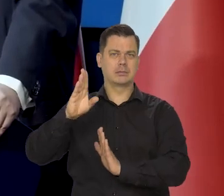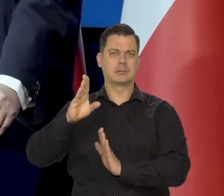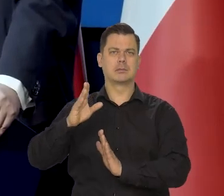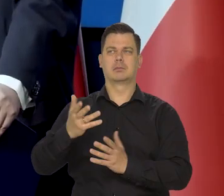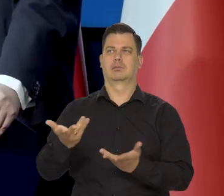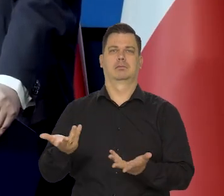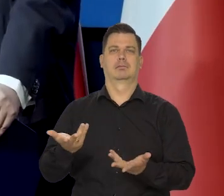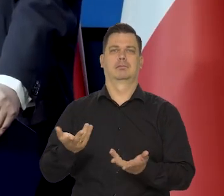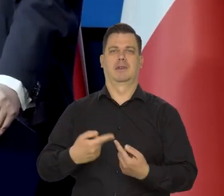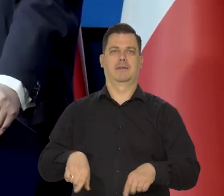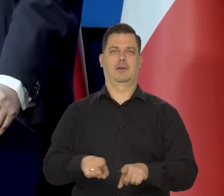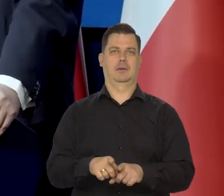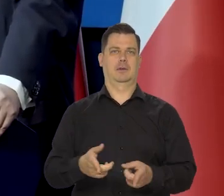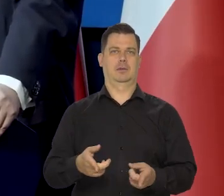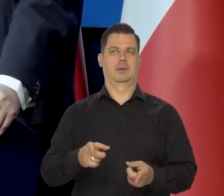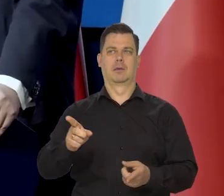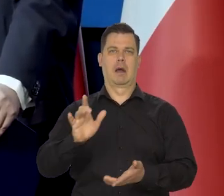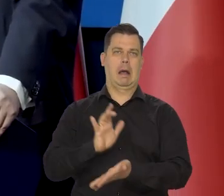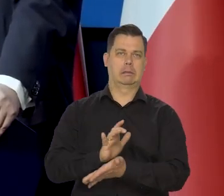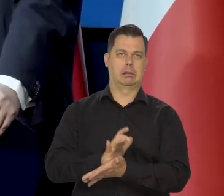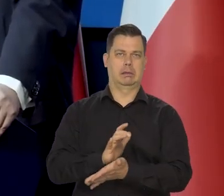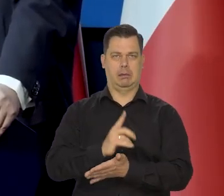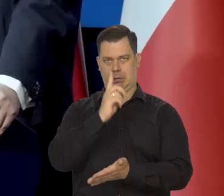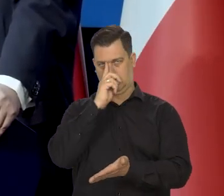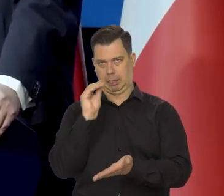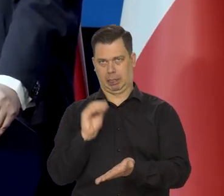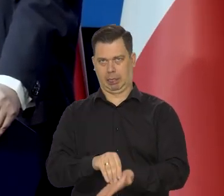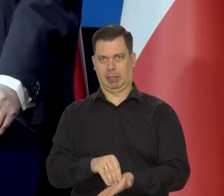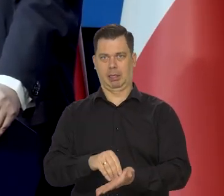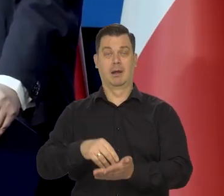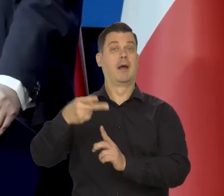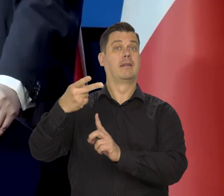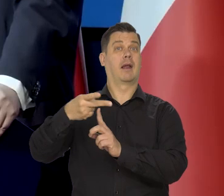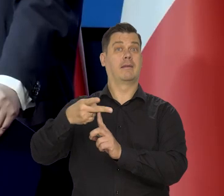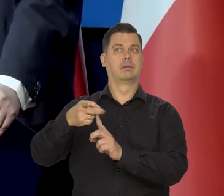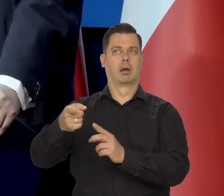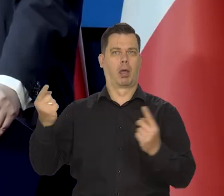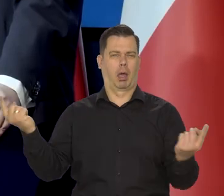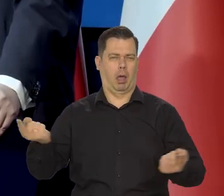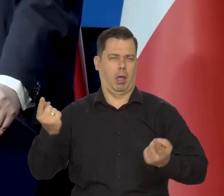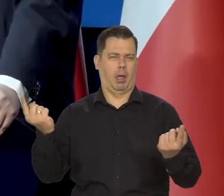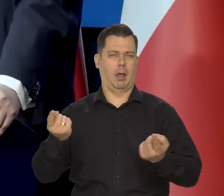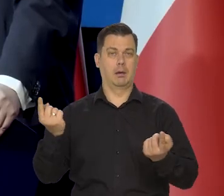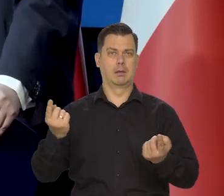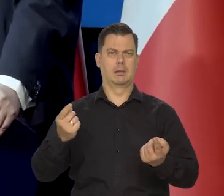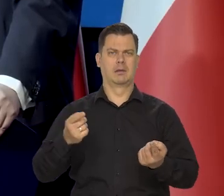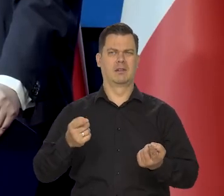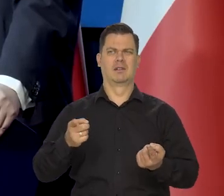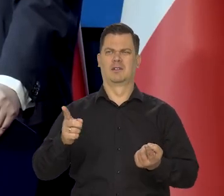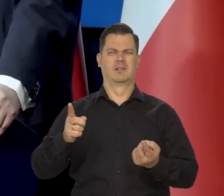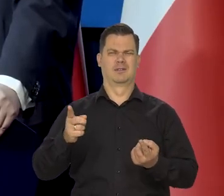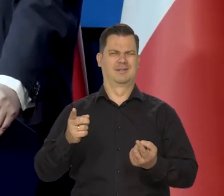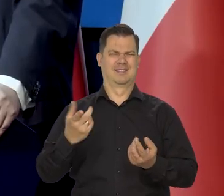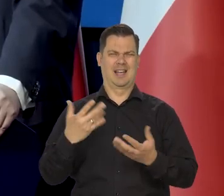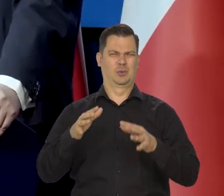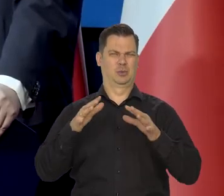które niestety no tabloidy, jedna stacja telewizyjna napędzają, ile mogą.